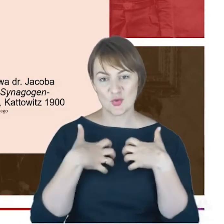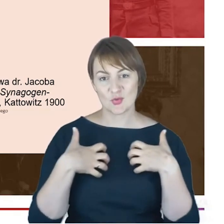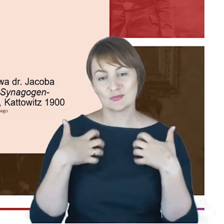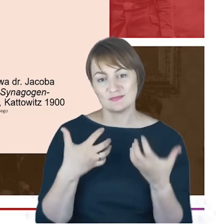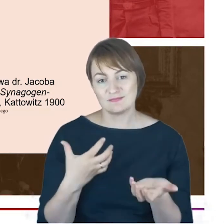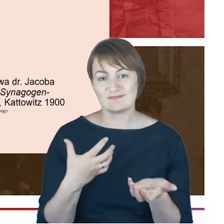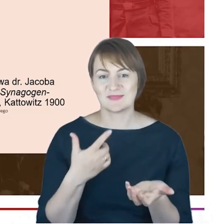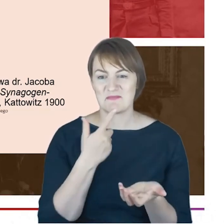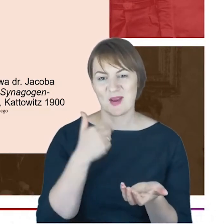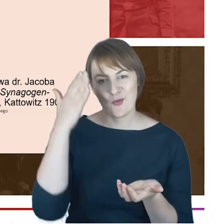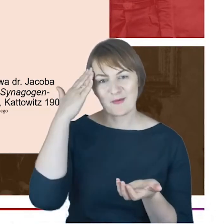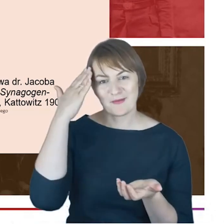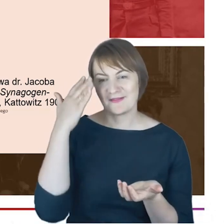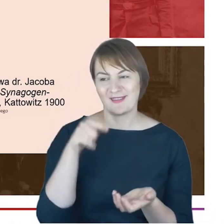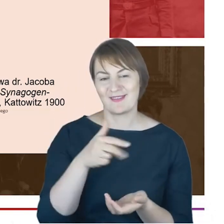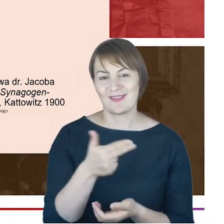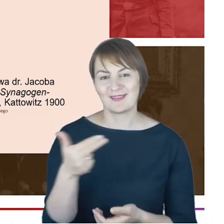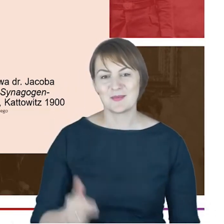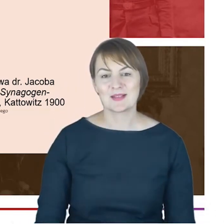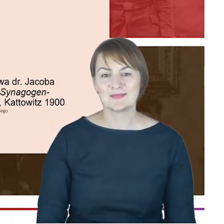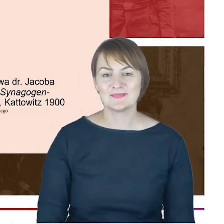ostatnie zdanie myślę, że historykom Katowic,